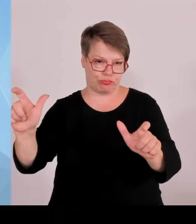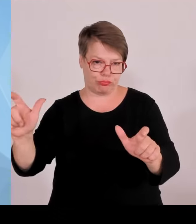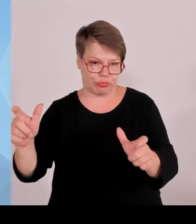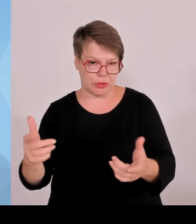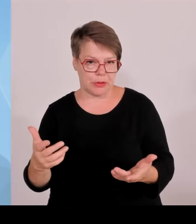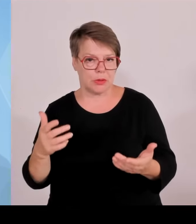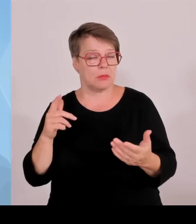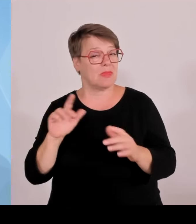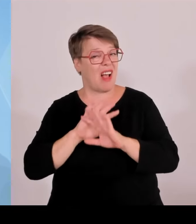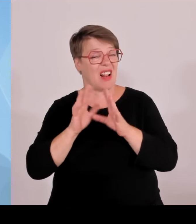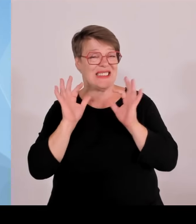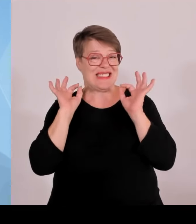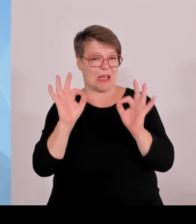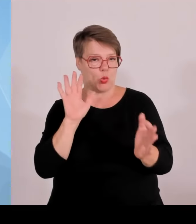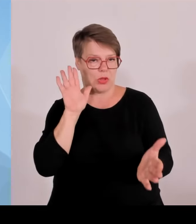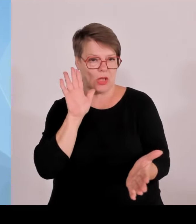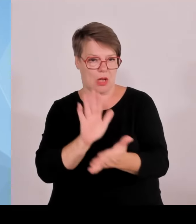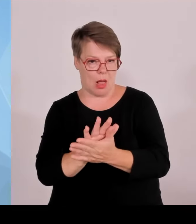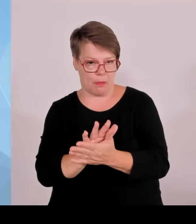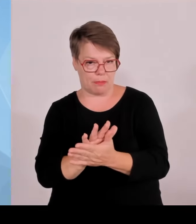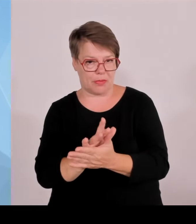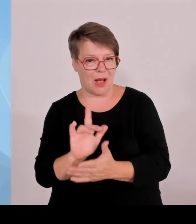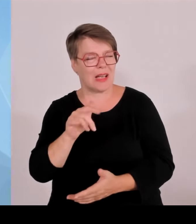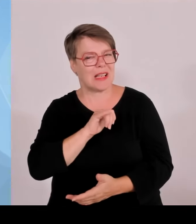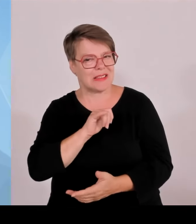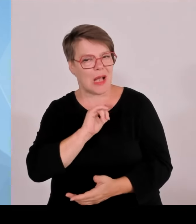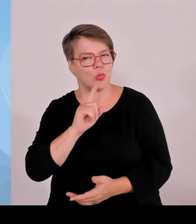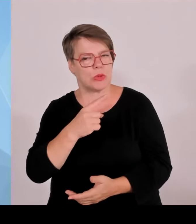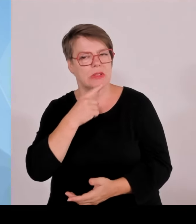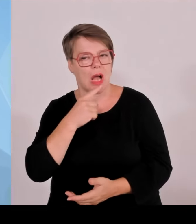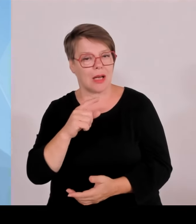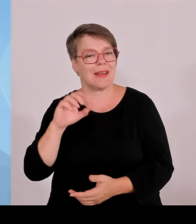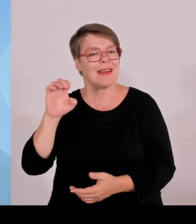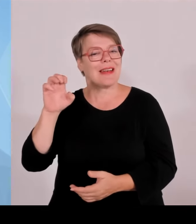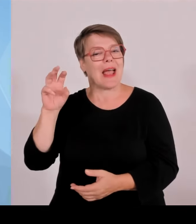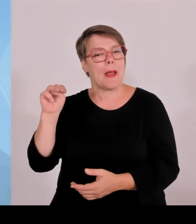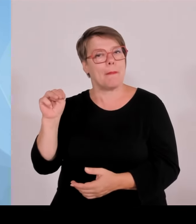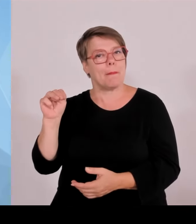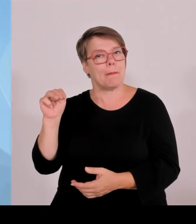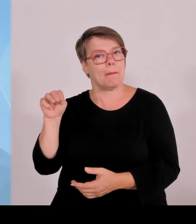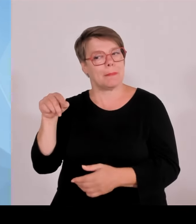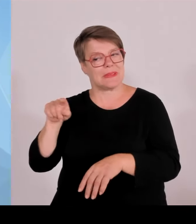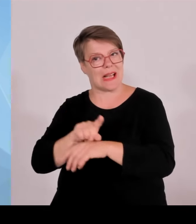Bayern 186, also wenn man es auf Bayern rechnet, alle 2,5 Stunden ein